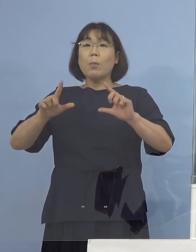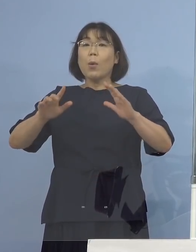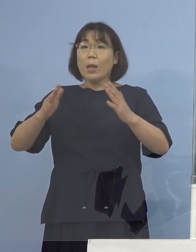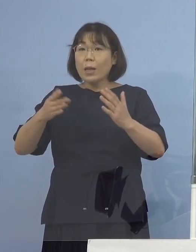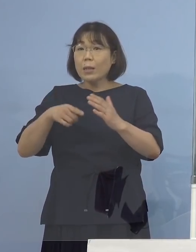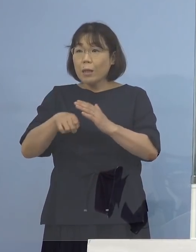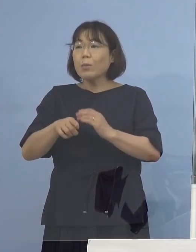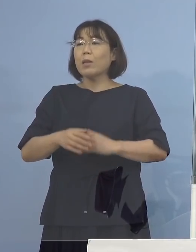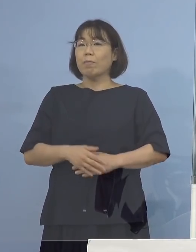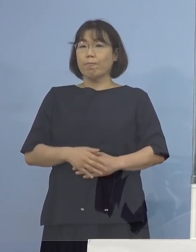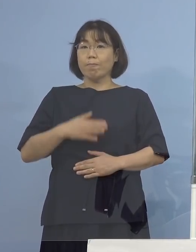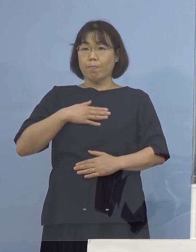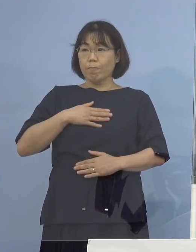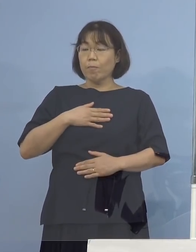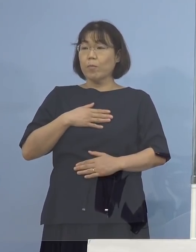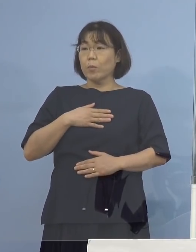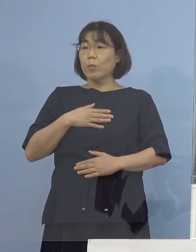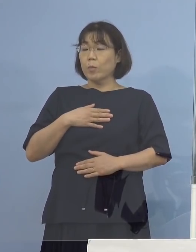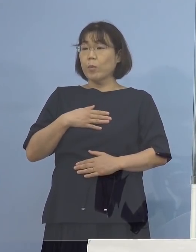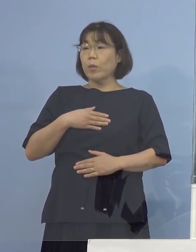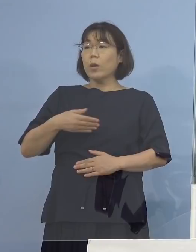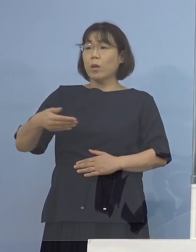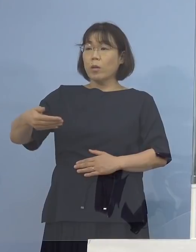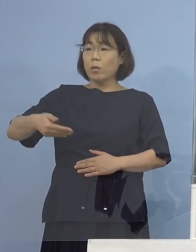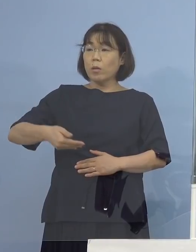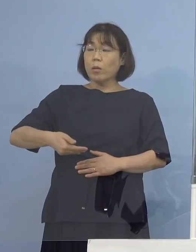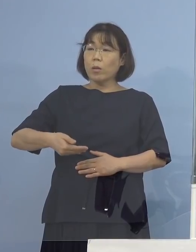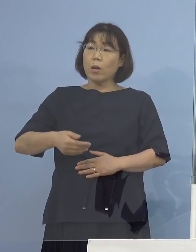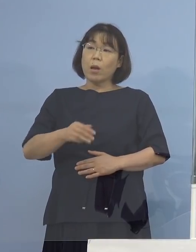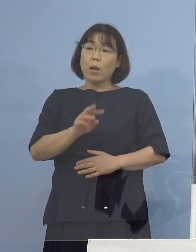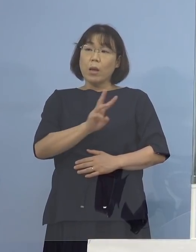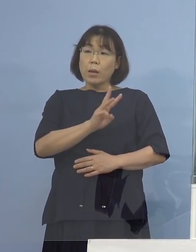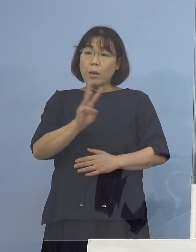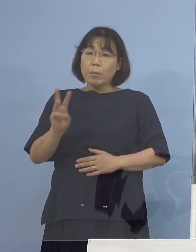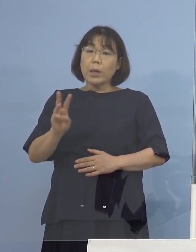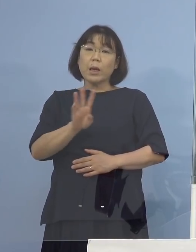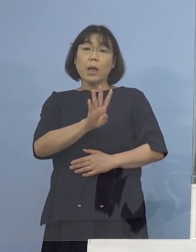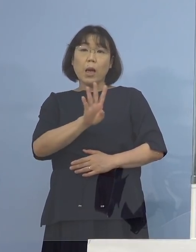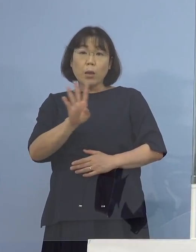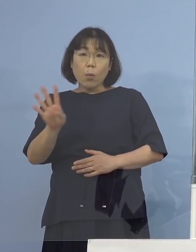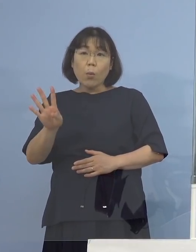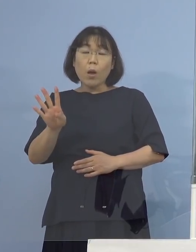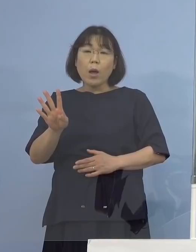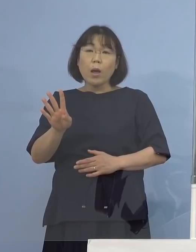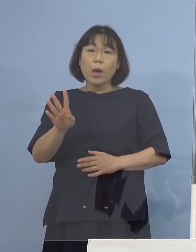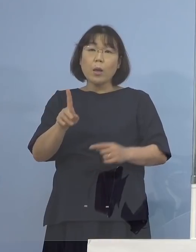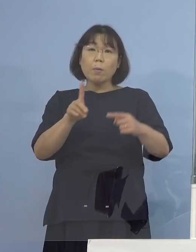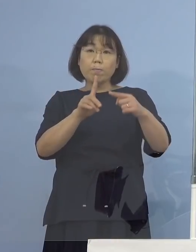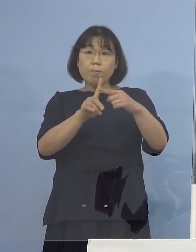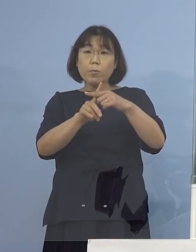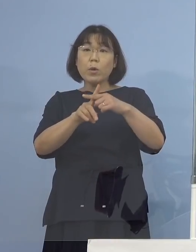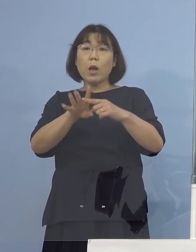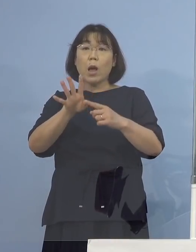（徳島新聞社） そうすると3日か4日毎に 陽性が出た方を対象にされるのかとか